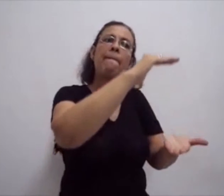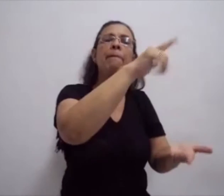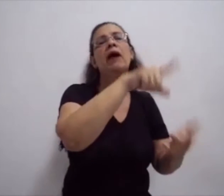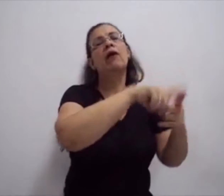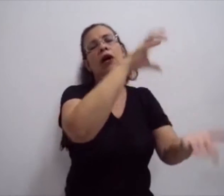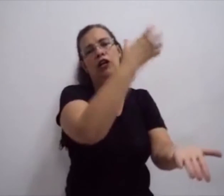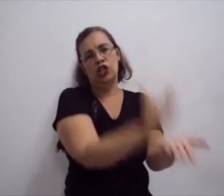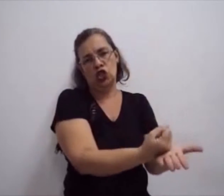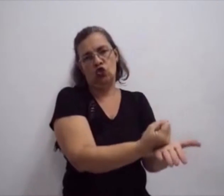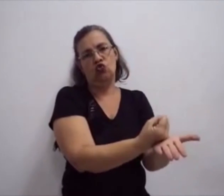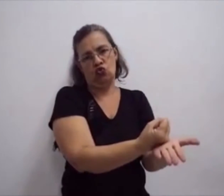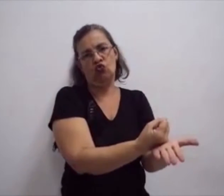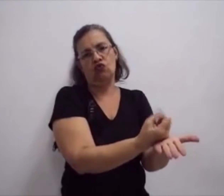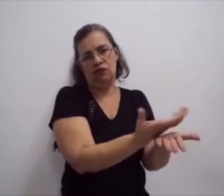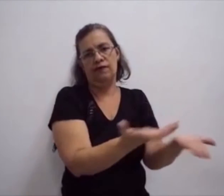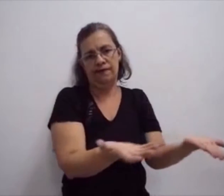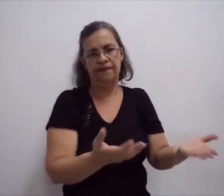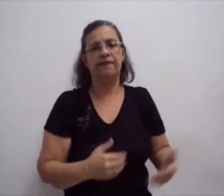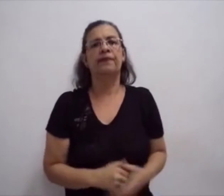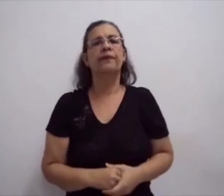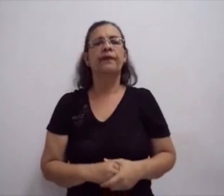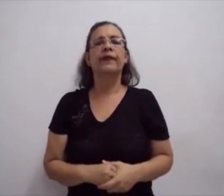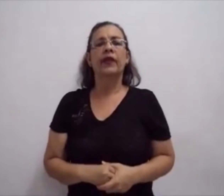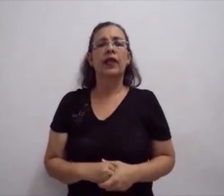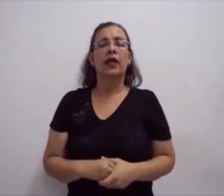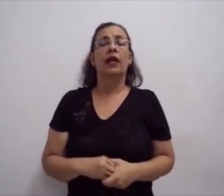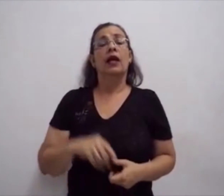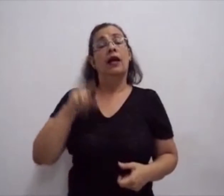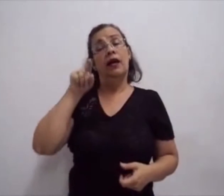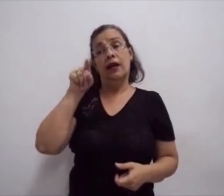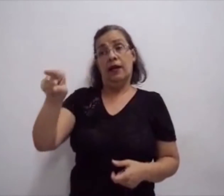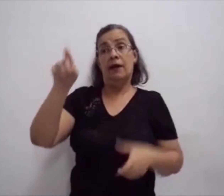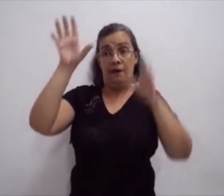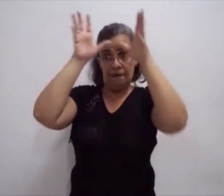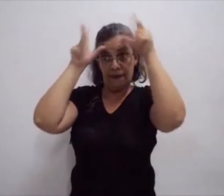E, através desses cursos, é possível conhecer